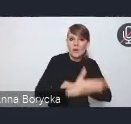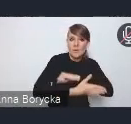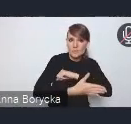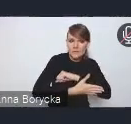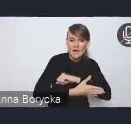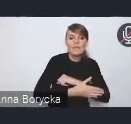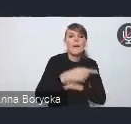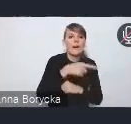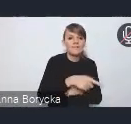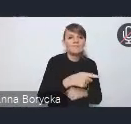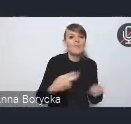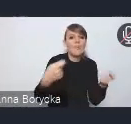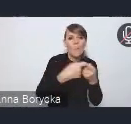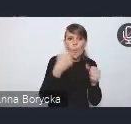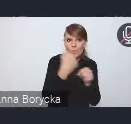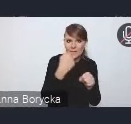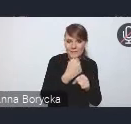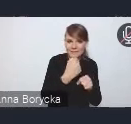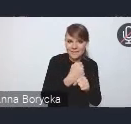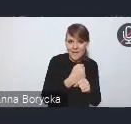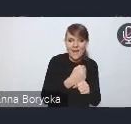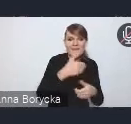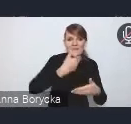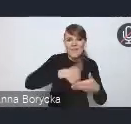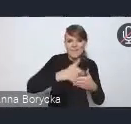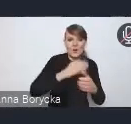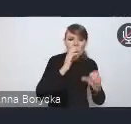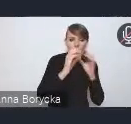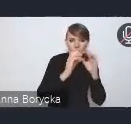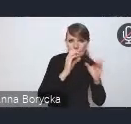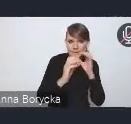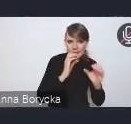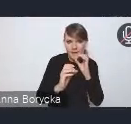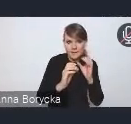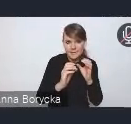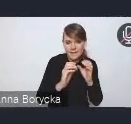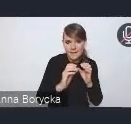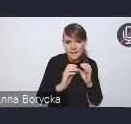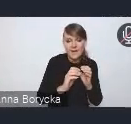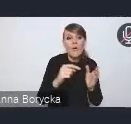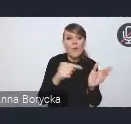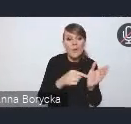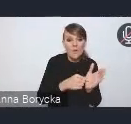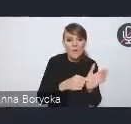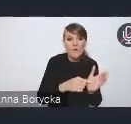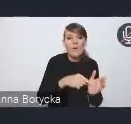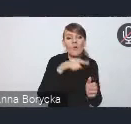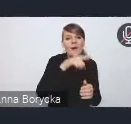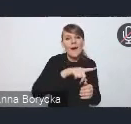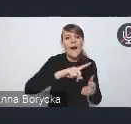i wewnętrznej komunikacji w ramach właśnie tutaj struktur administracji rządowej.